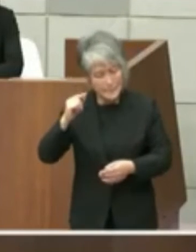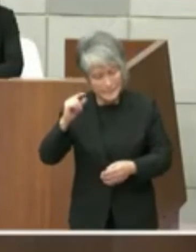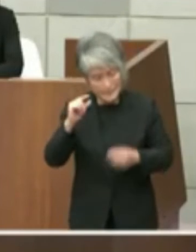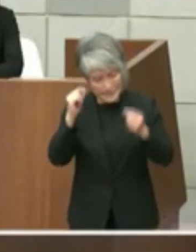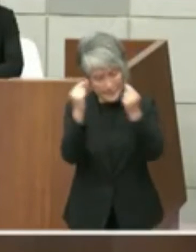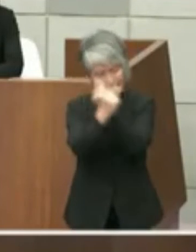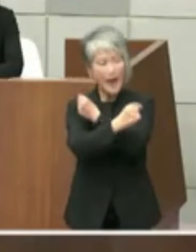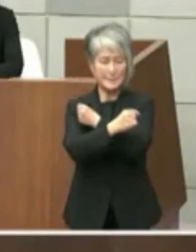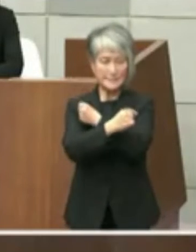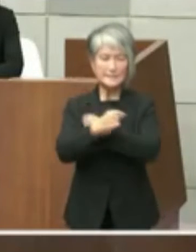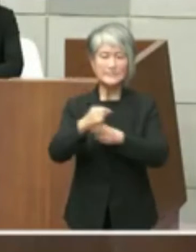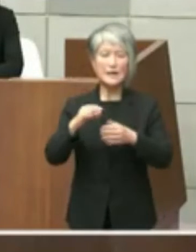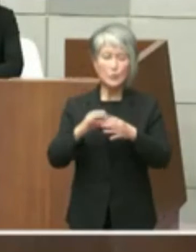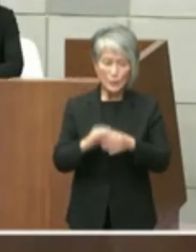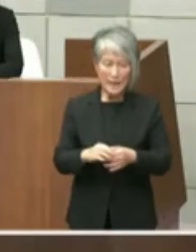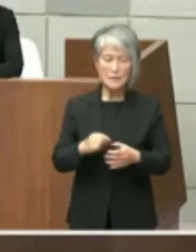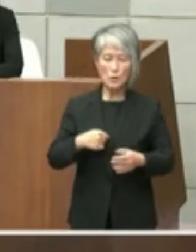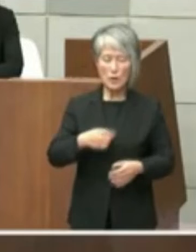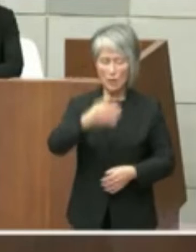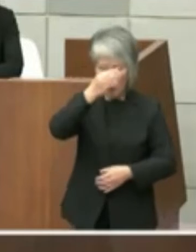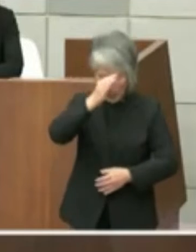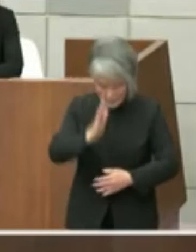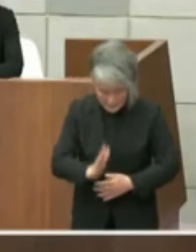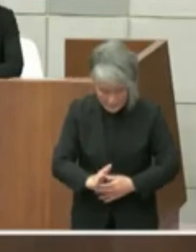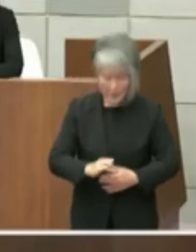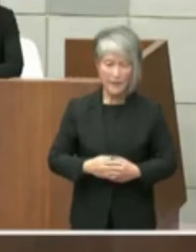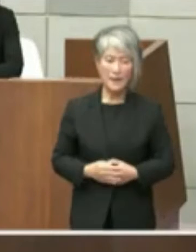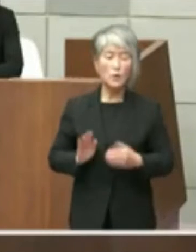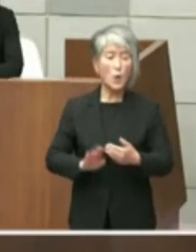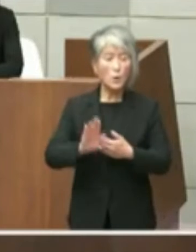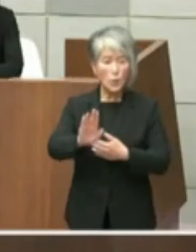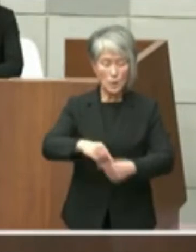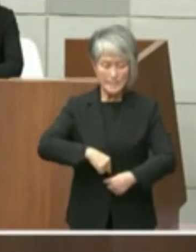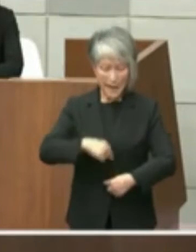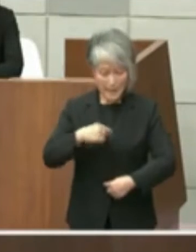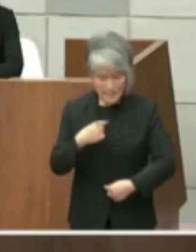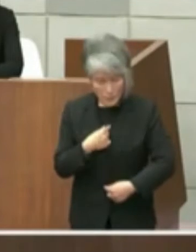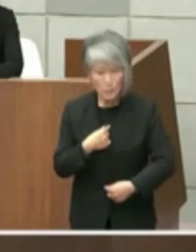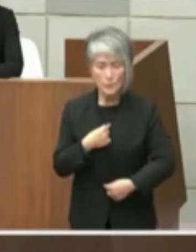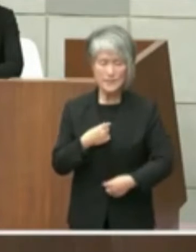わび申し上げしっかりと誠実に御説明 申し上げたいと考えておりますもっとも